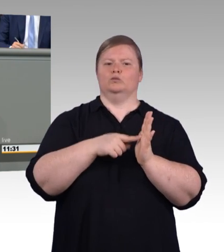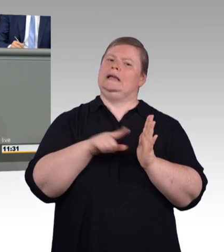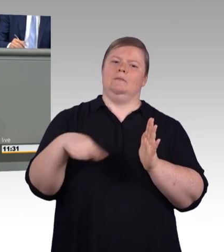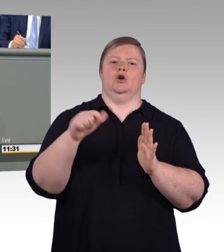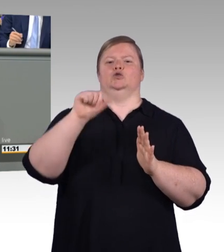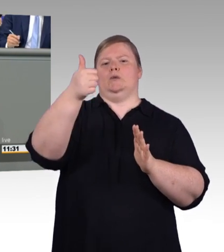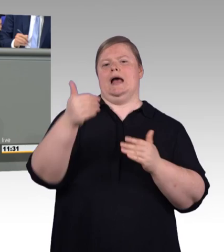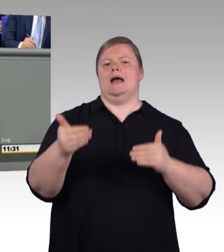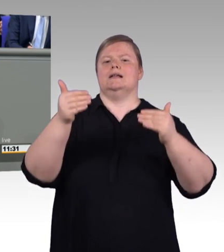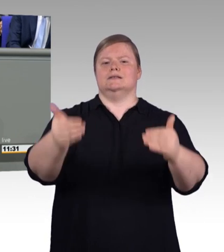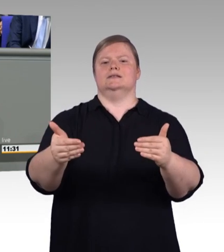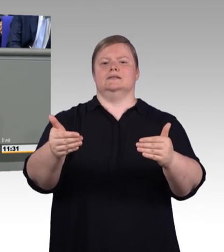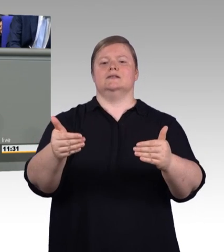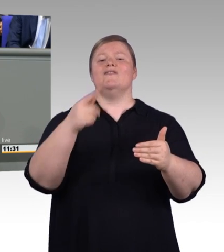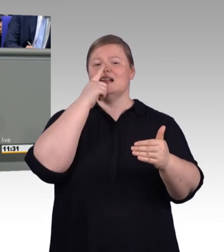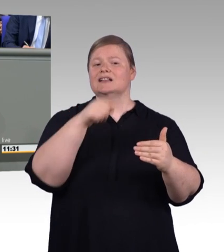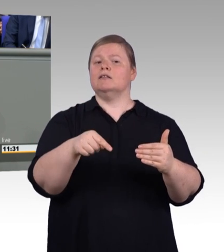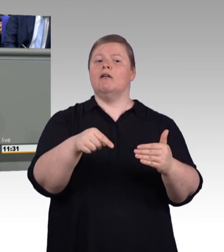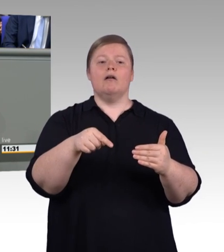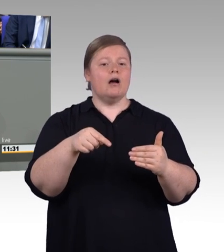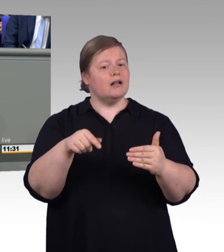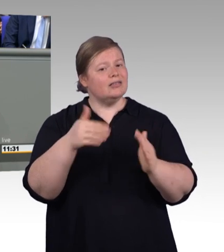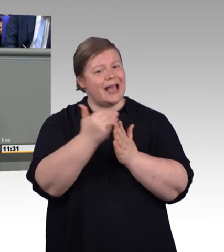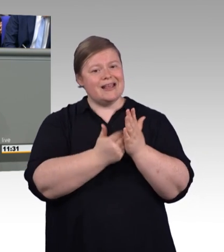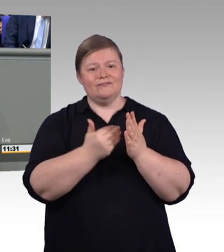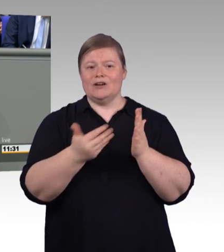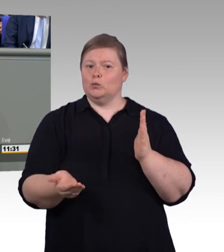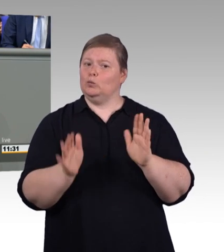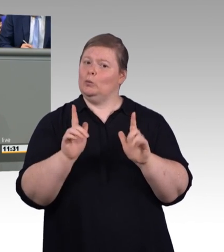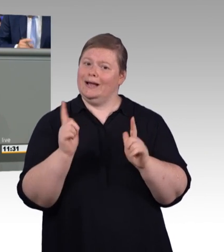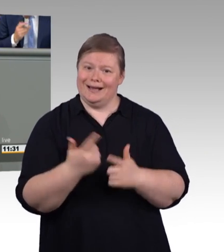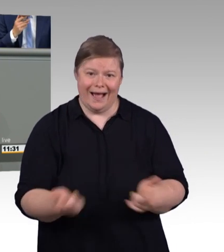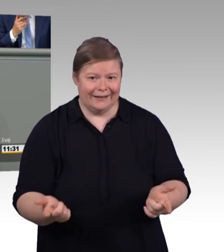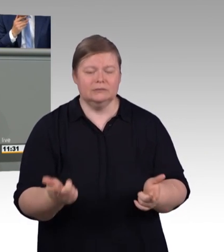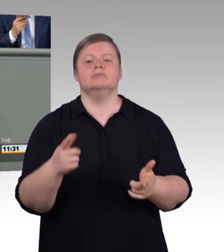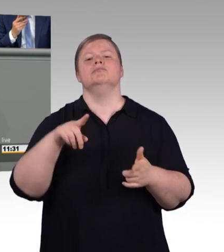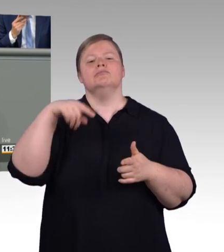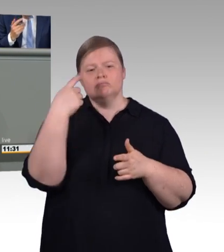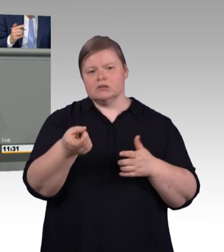Geld ist nicht alles. Für eine attraktive Ausbildung braucht es noch ein wenig mehr.